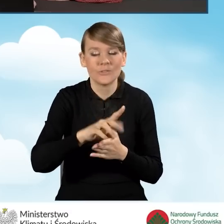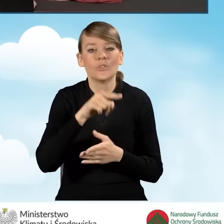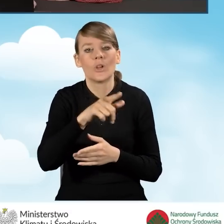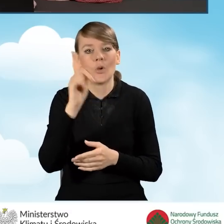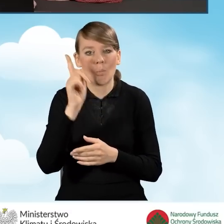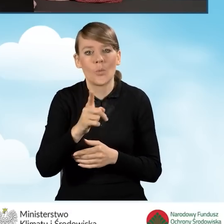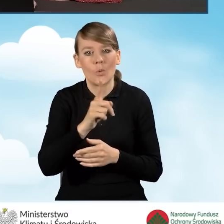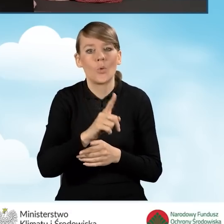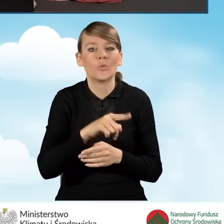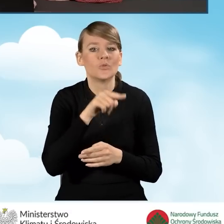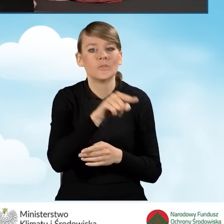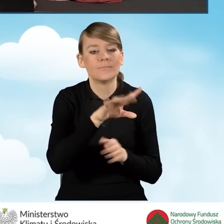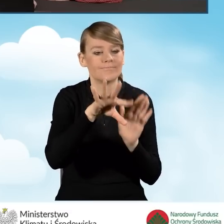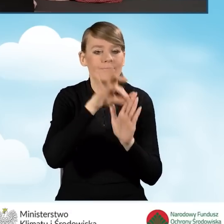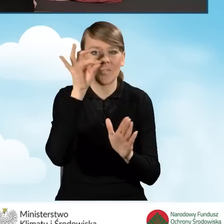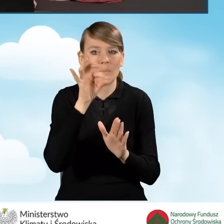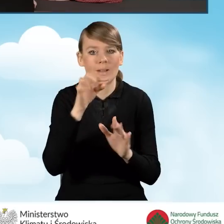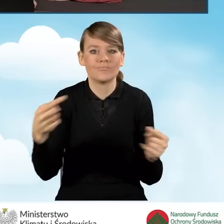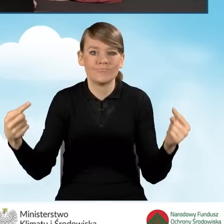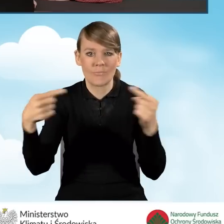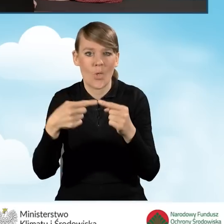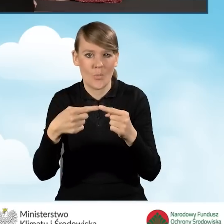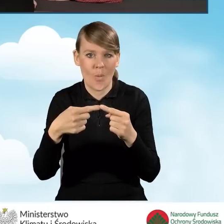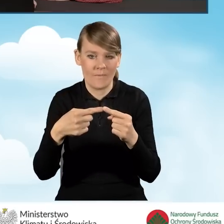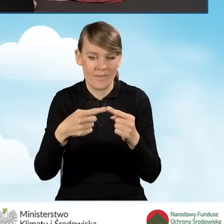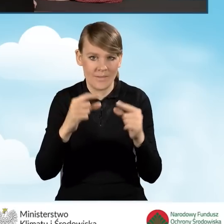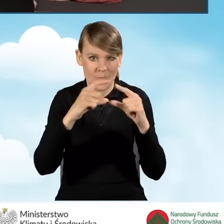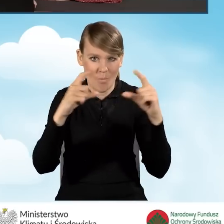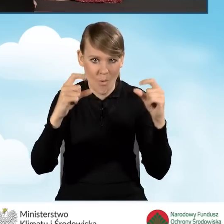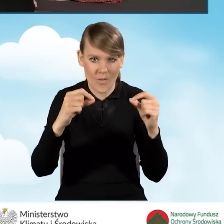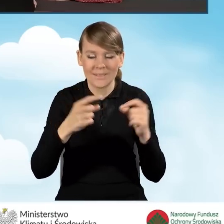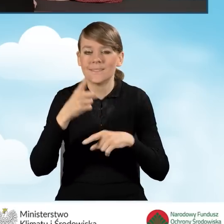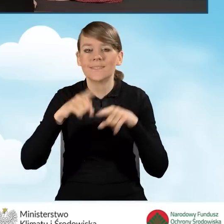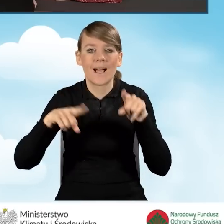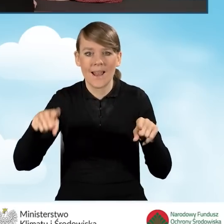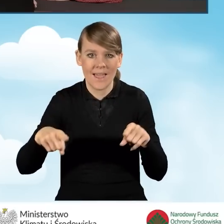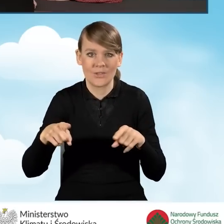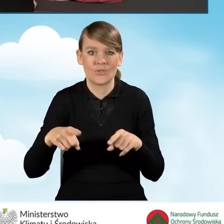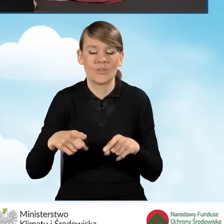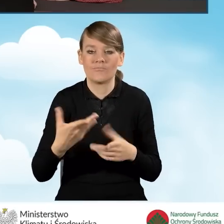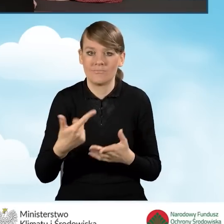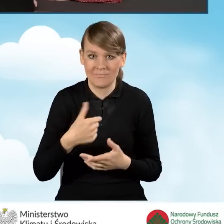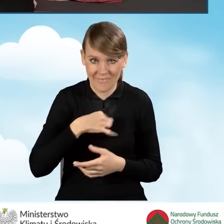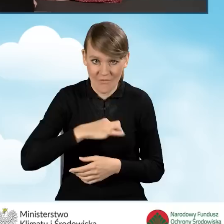zaznaczyć odpowiednie pole. W zależności od tego, czy jesteśmy właścicielami